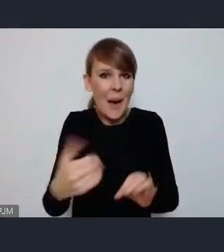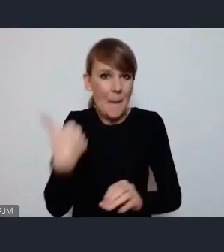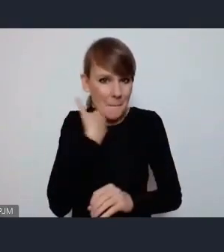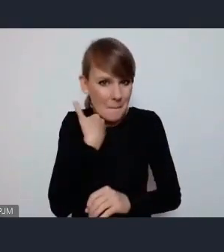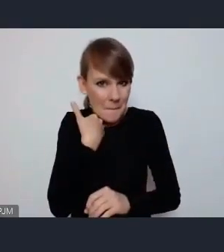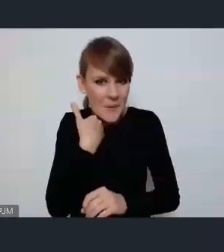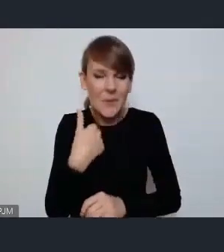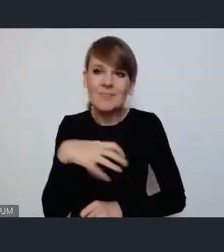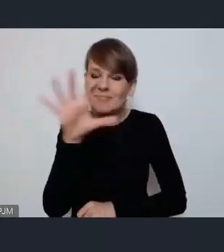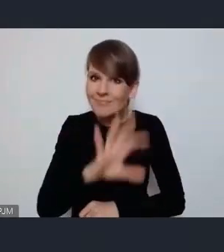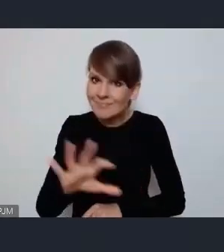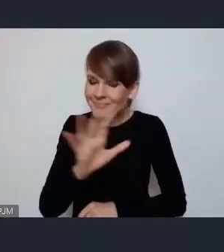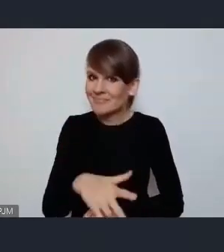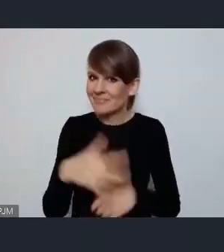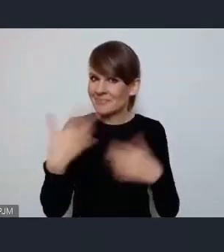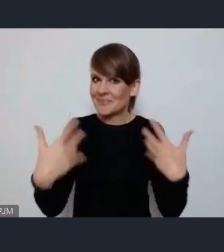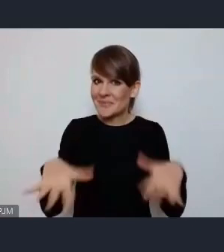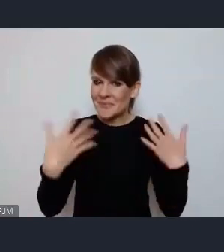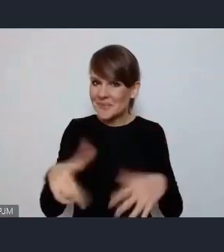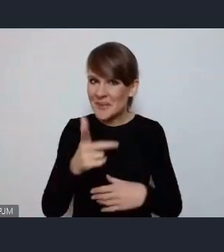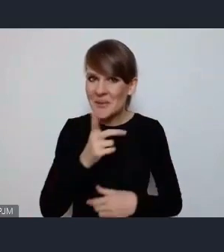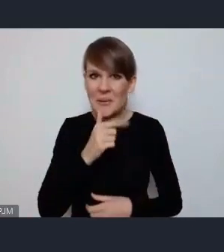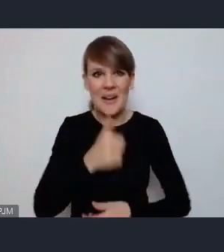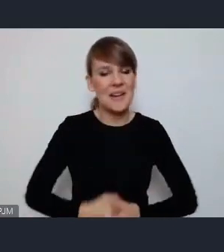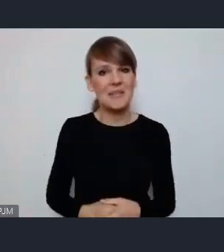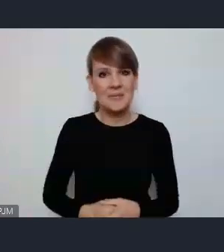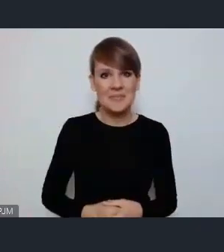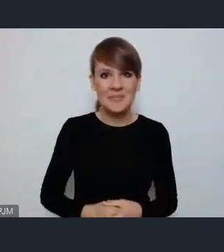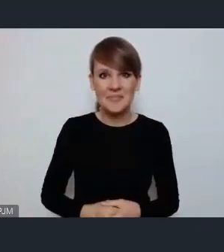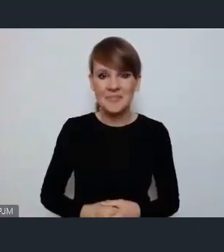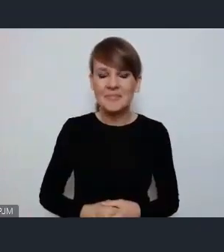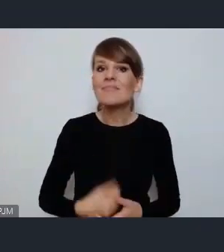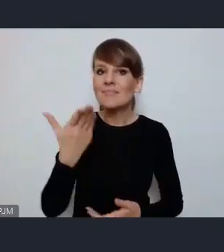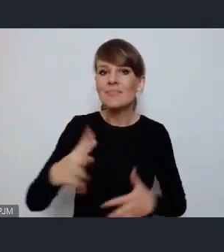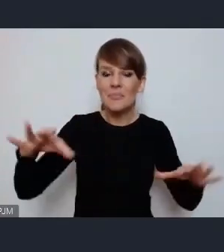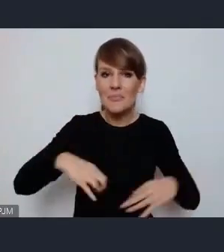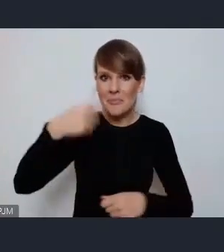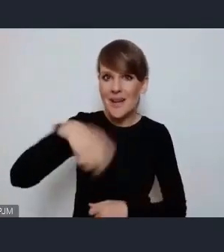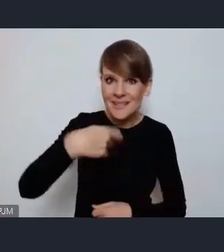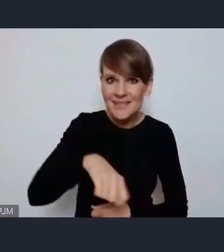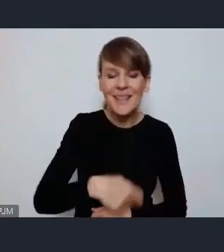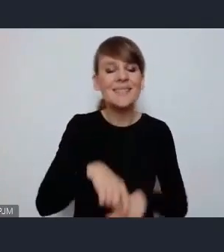Robi imponujące wrażenie. Panie Prezydencie, serdecznie gratuluję